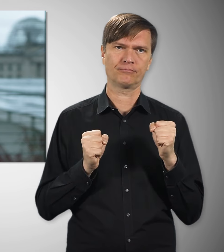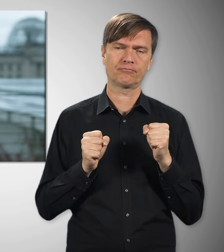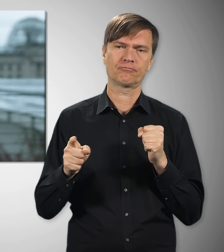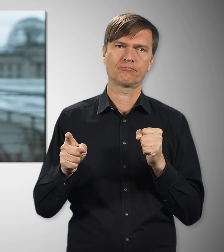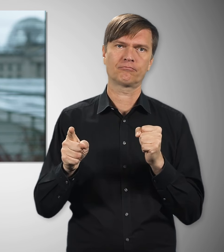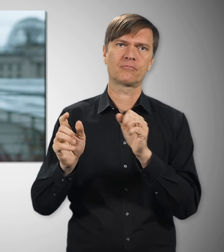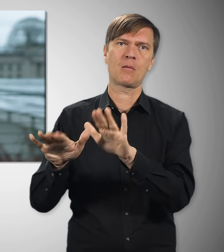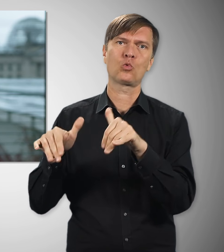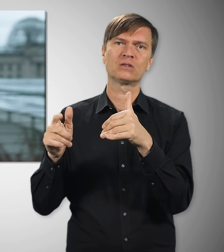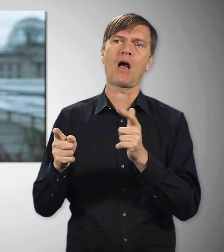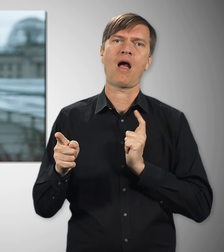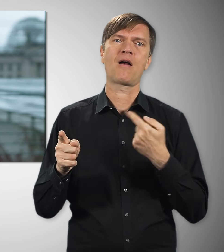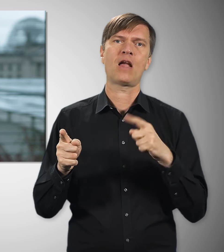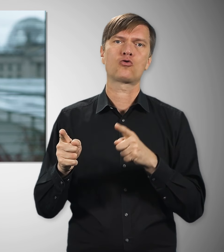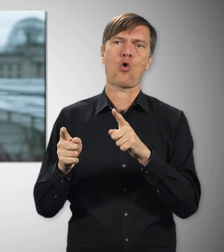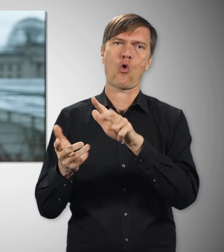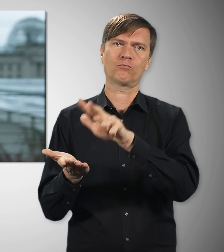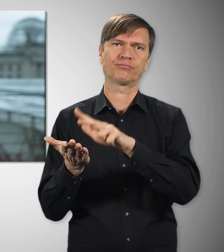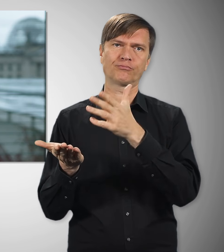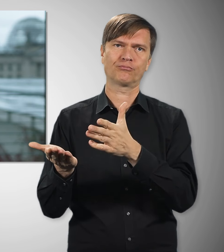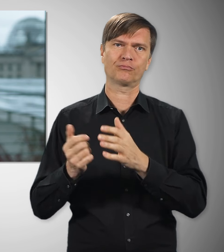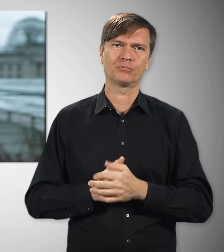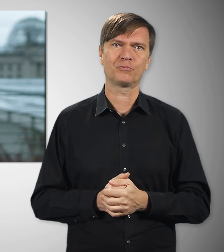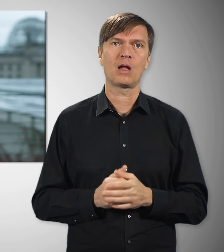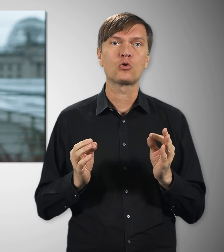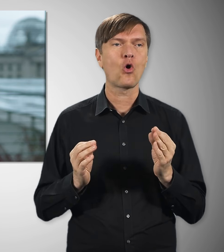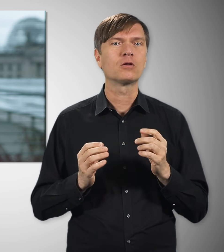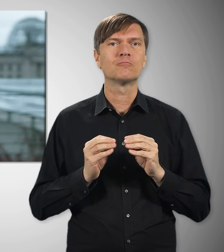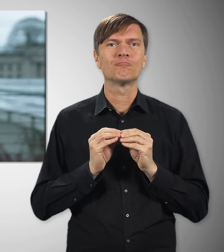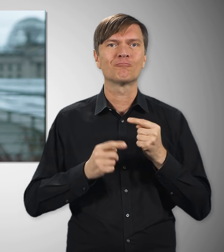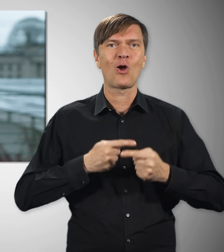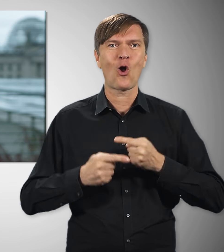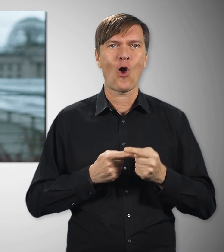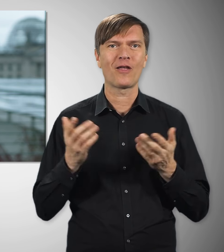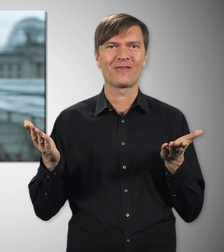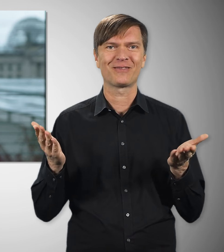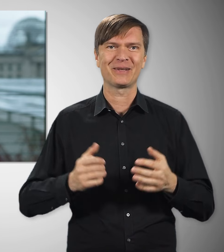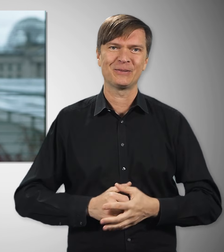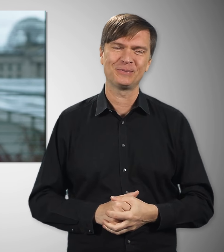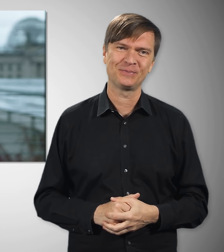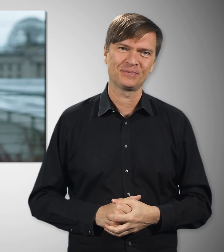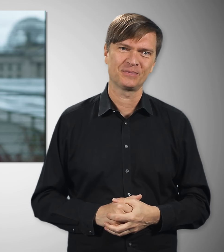schon verständigt. Jetzt muss nur noch der Bundestag darüber entscheiden. Also, auch das ist in Arbeit.